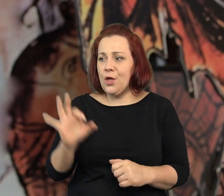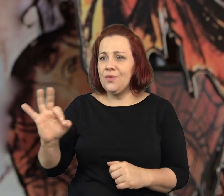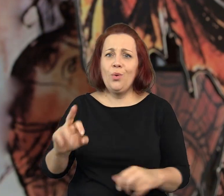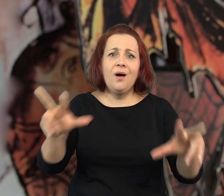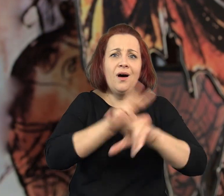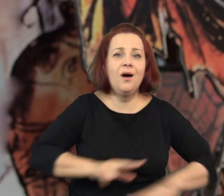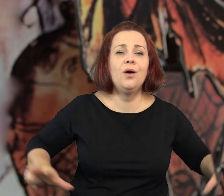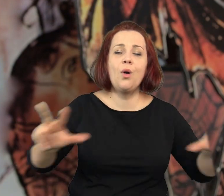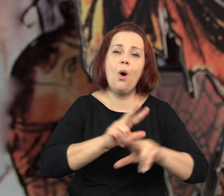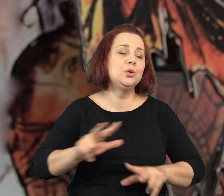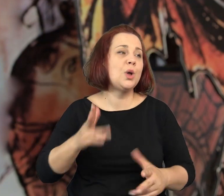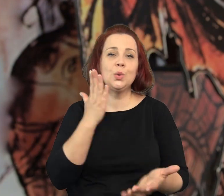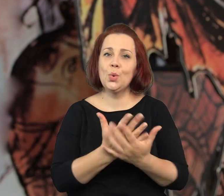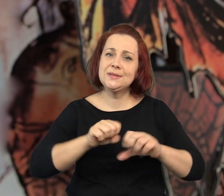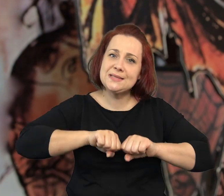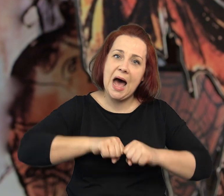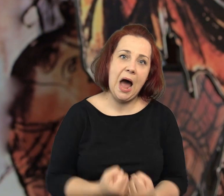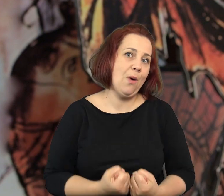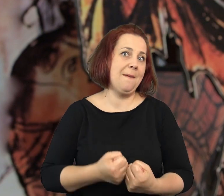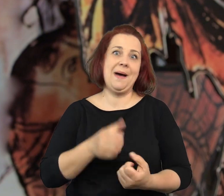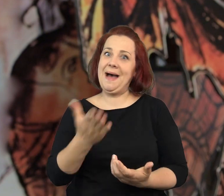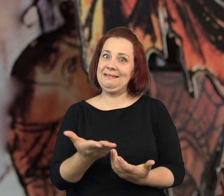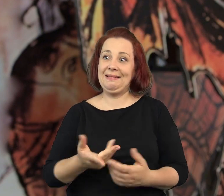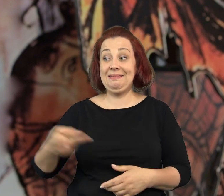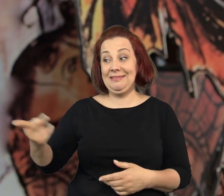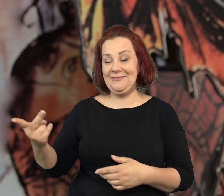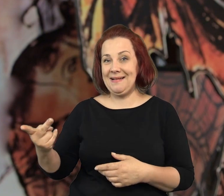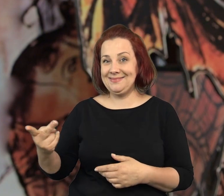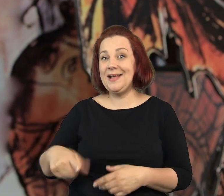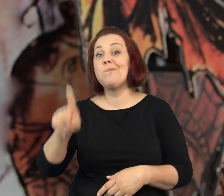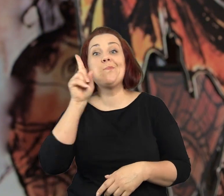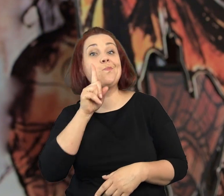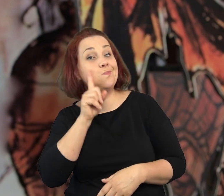Przyprawiają swoje rodziny prawie, że o załamanie nerwowe.